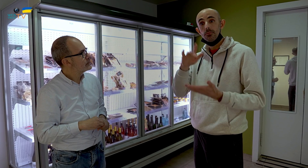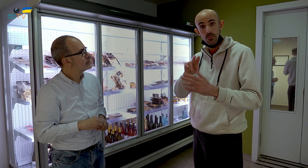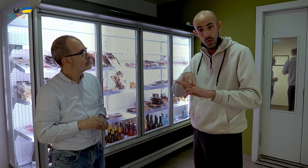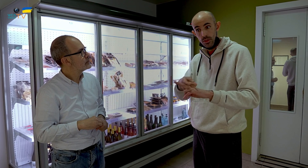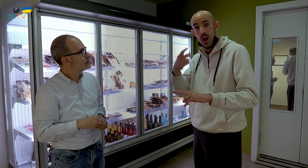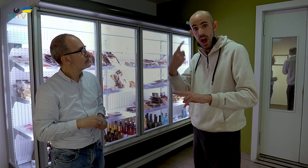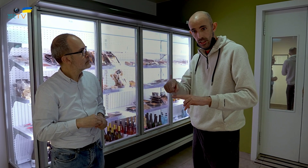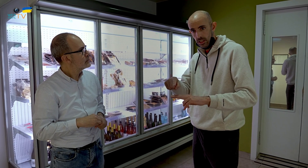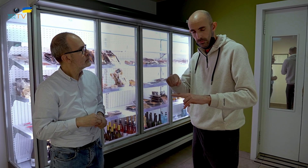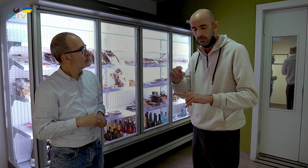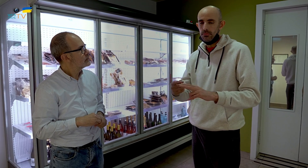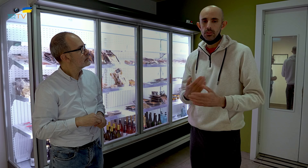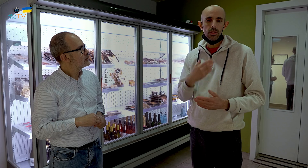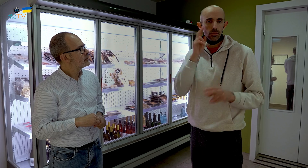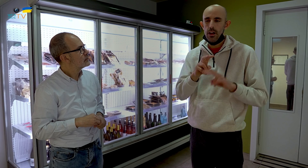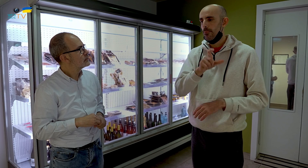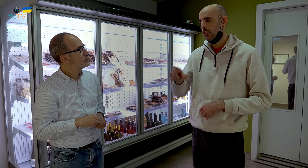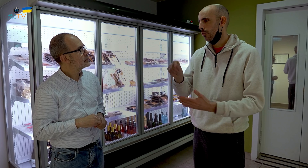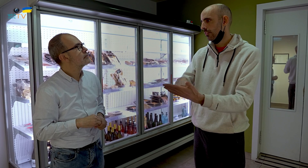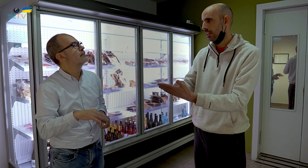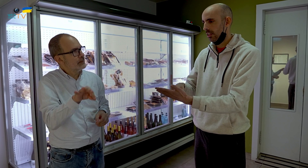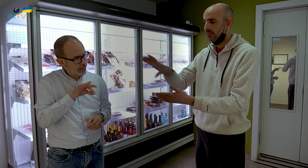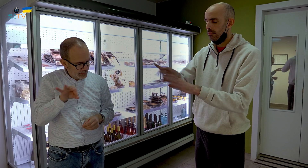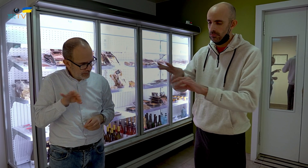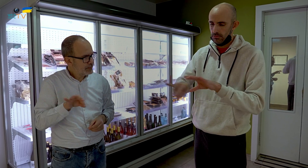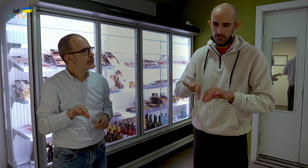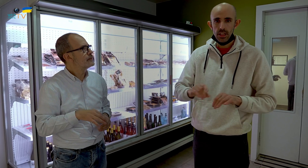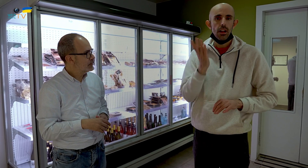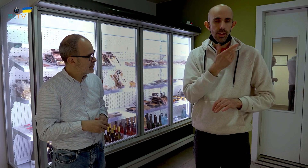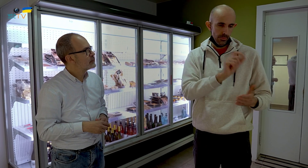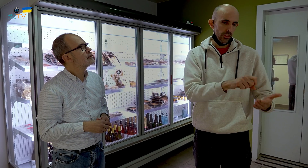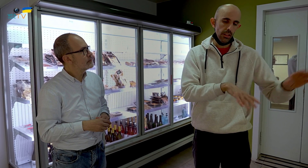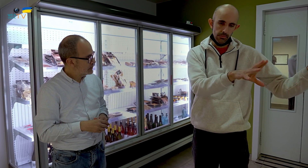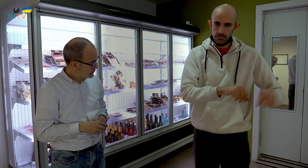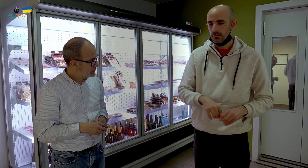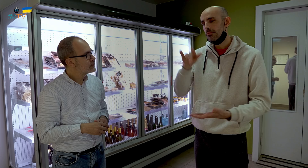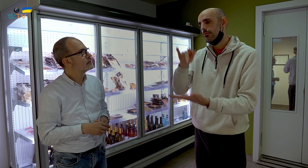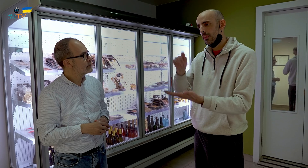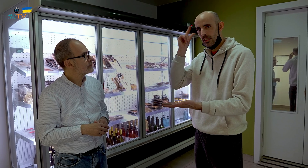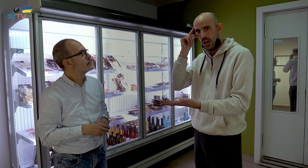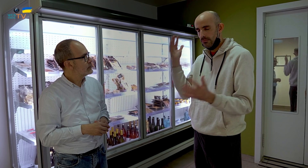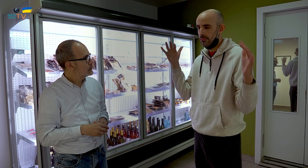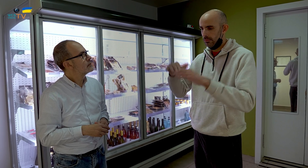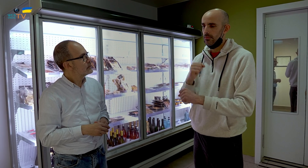contratamos por un día varias personas, y trabajamos todos ese día.